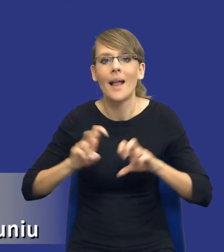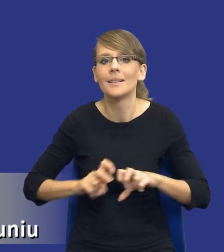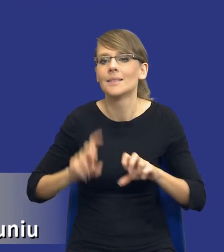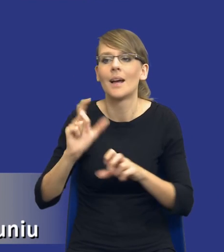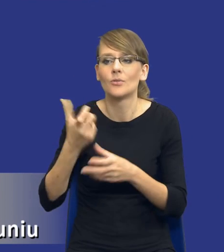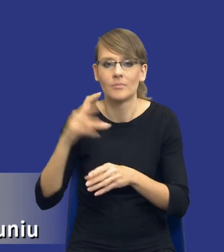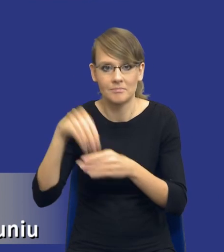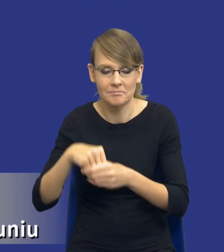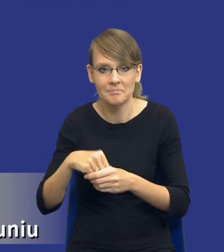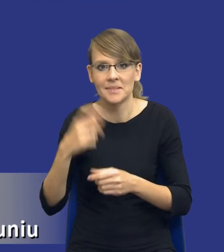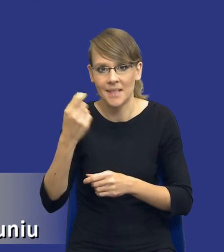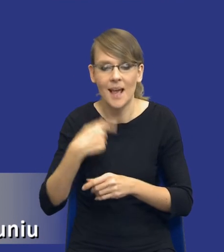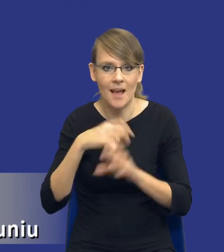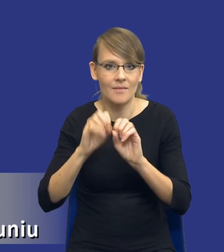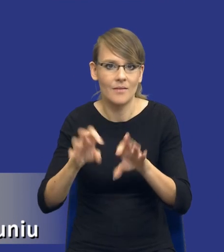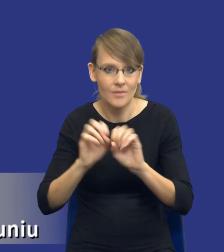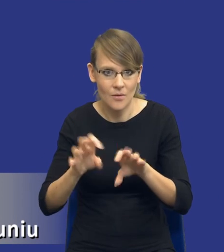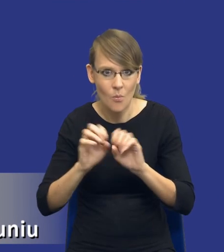Ja zaraz oczywiście omówię ten zakres analizy potrzeb i